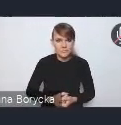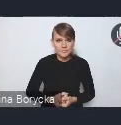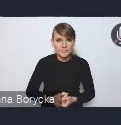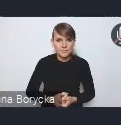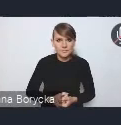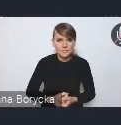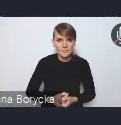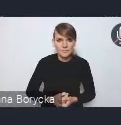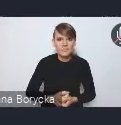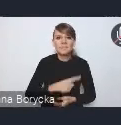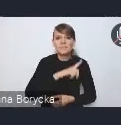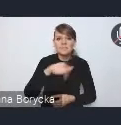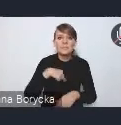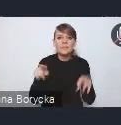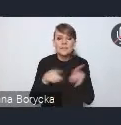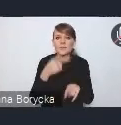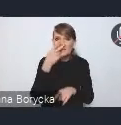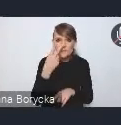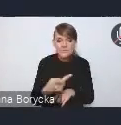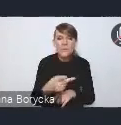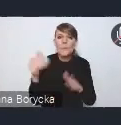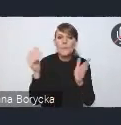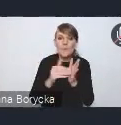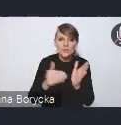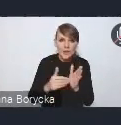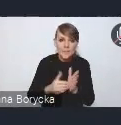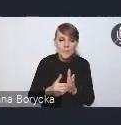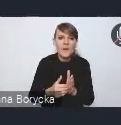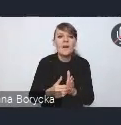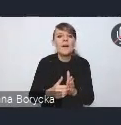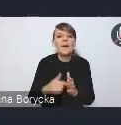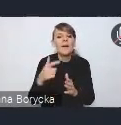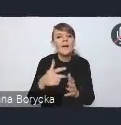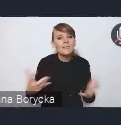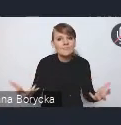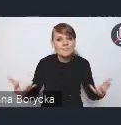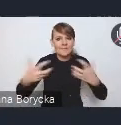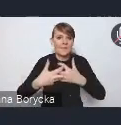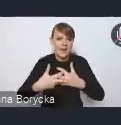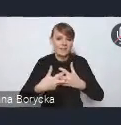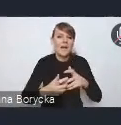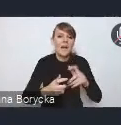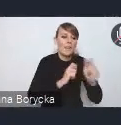Dostrzegamy także potrzebę integracji transportu publicznego,